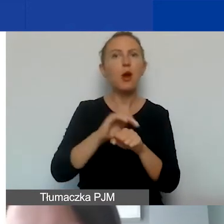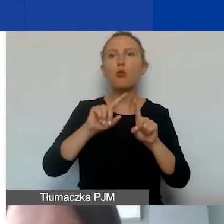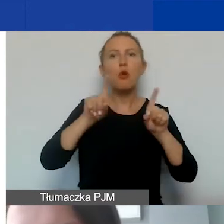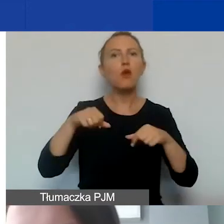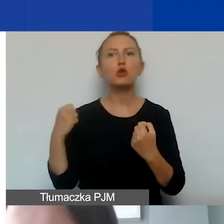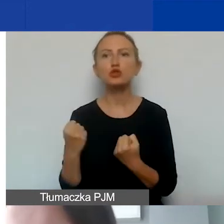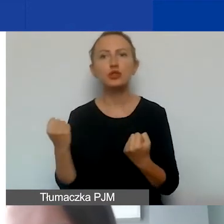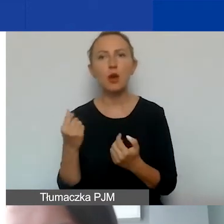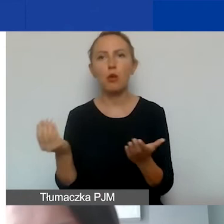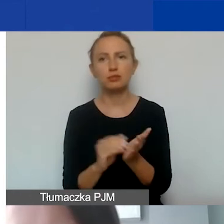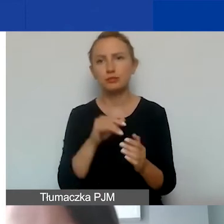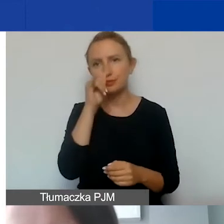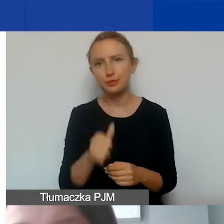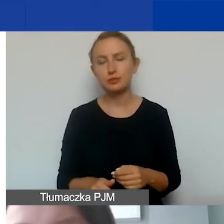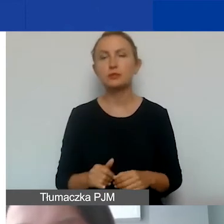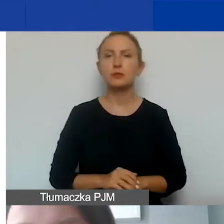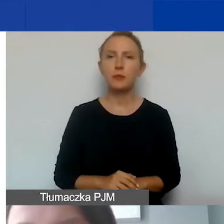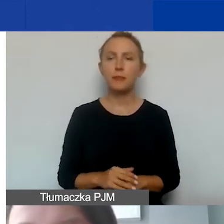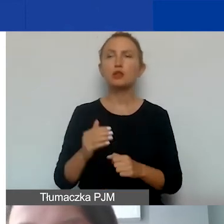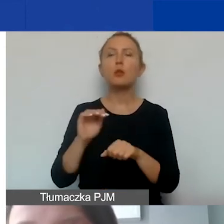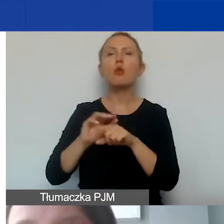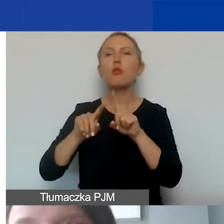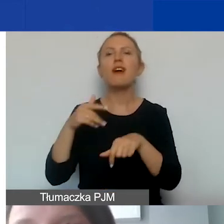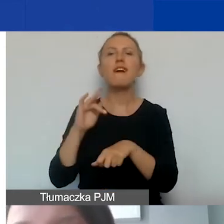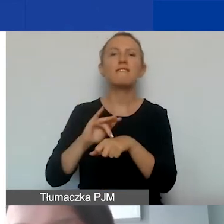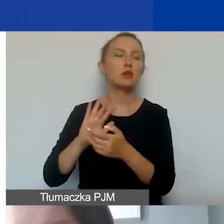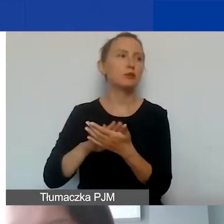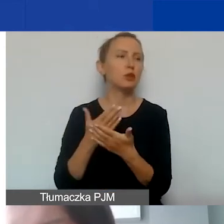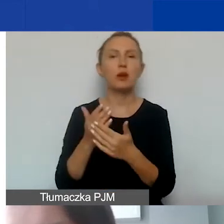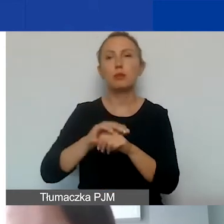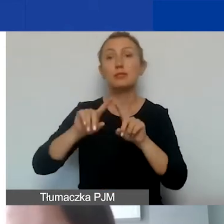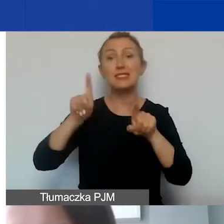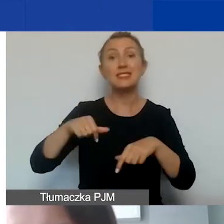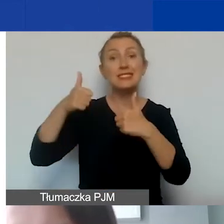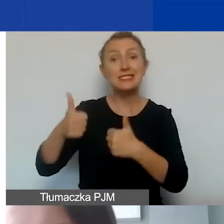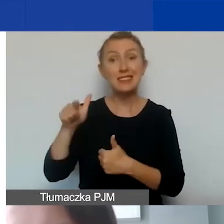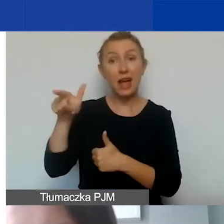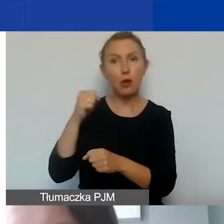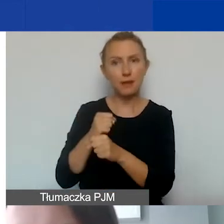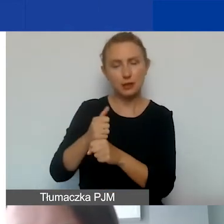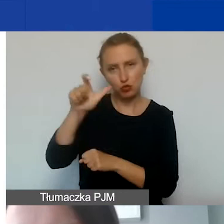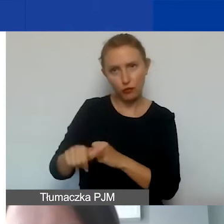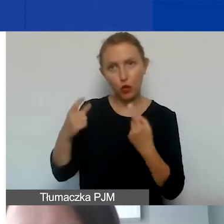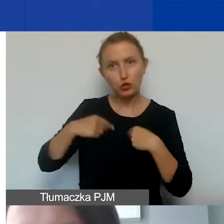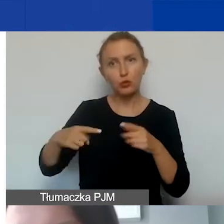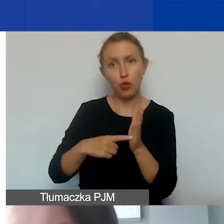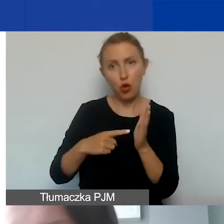To są umowy efektu. Nawet jeśli byśmy podpisywali z naszym stałym pracownikiem czy osobą związaną z naszą organizacją